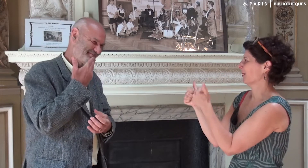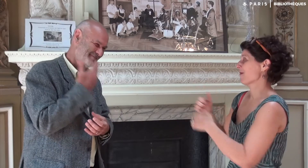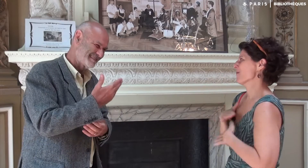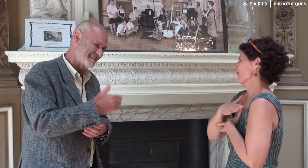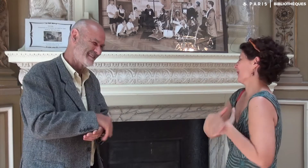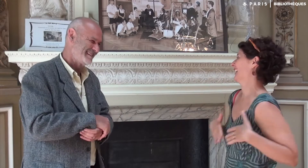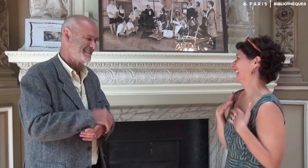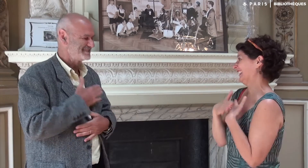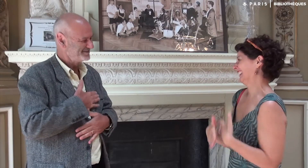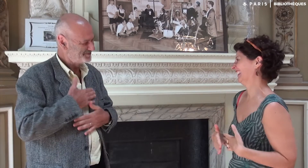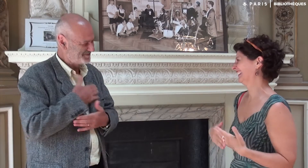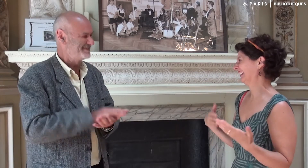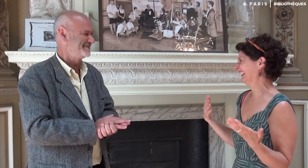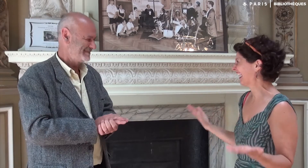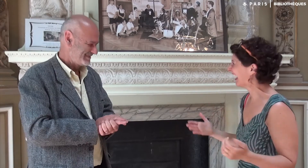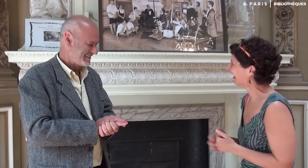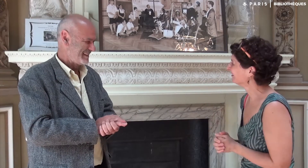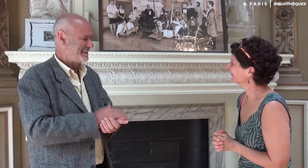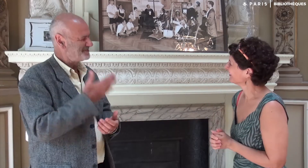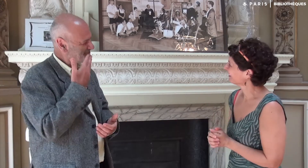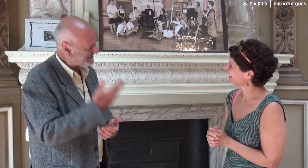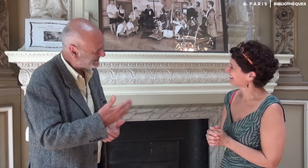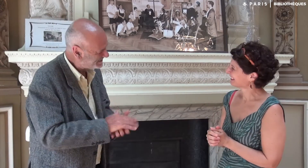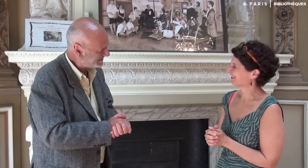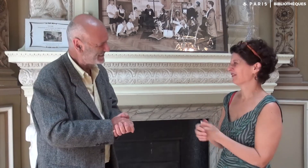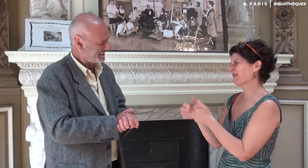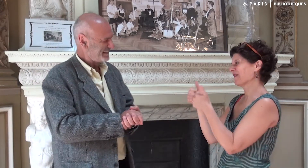J’ai été ravie ! Merci, moi aussi.